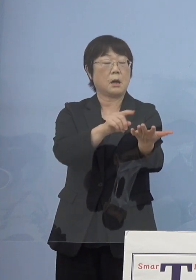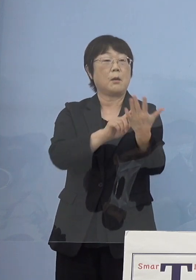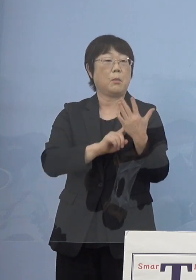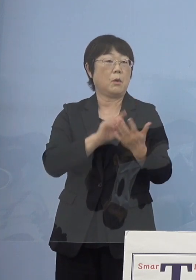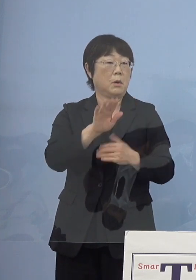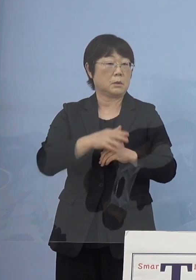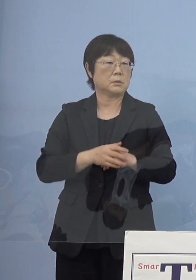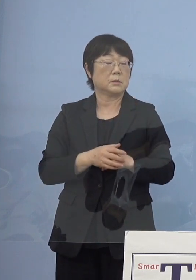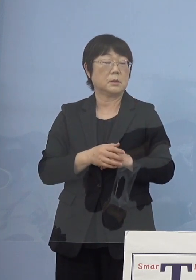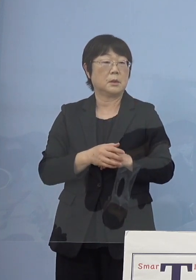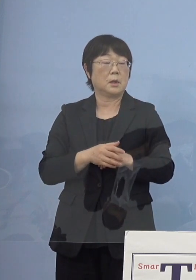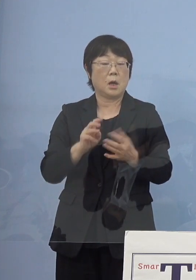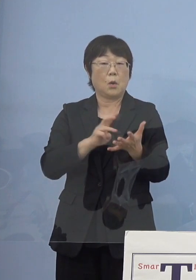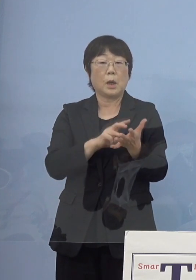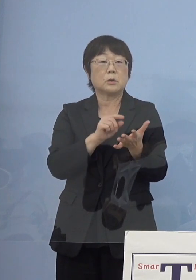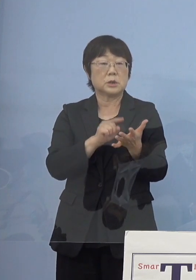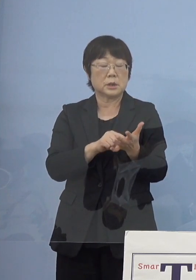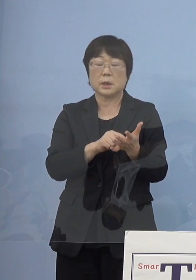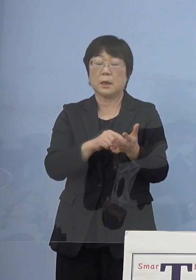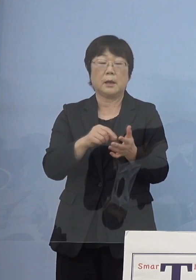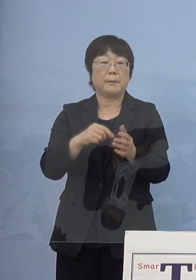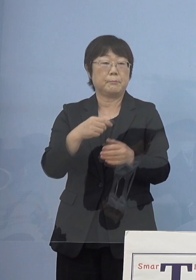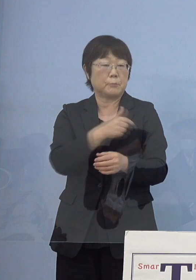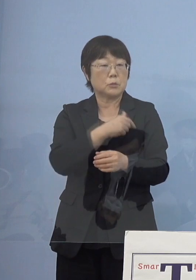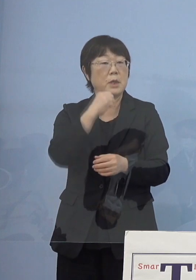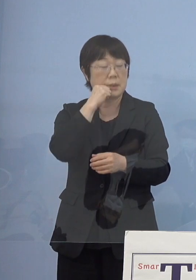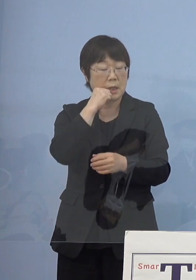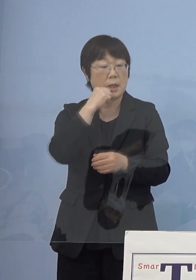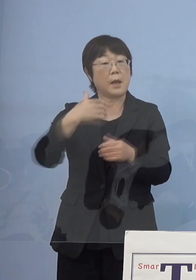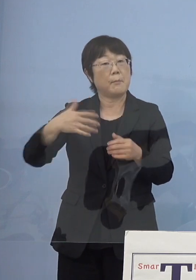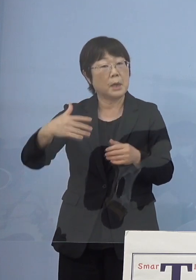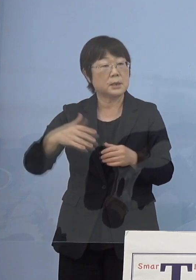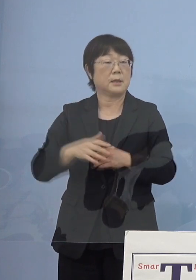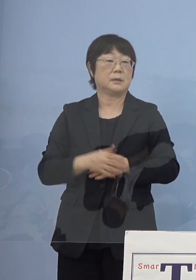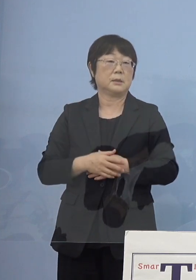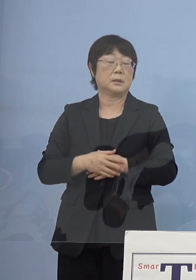あるいはワクチンが打てない あるいは打っていない方々は陰性証明